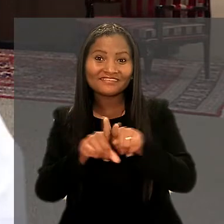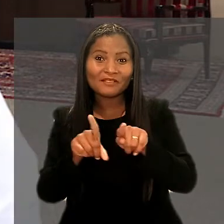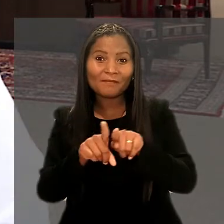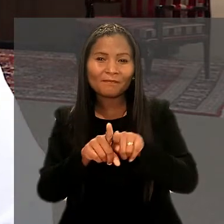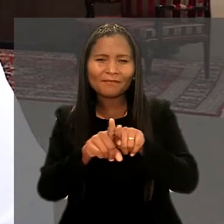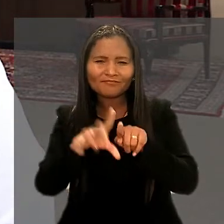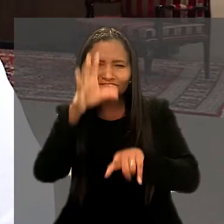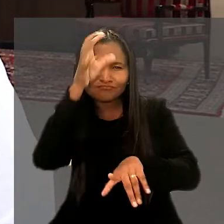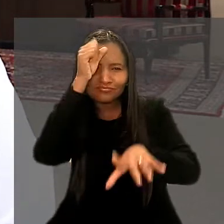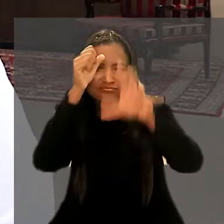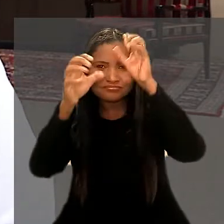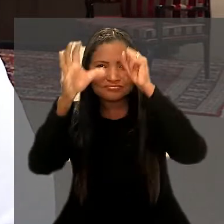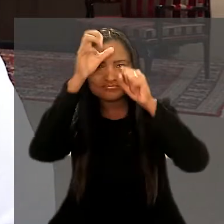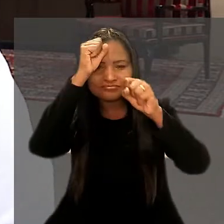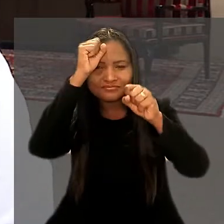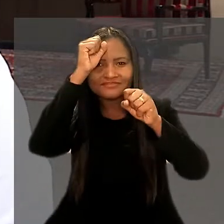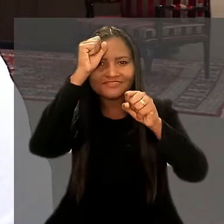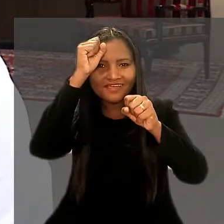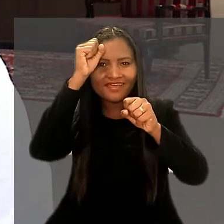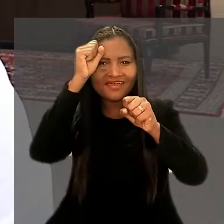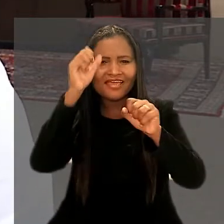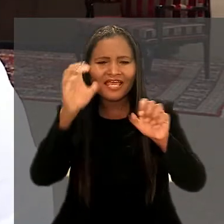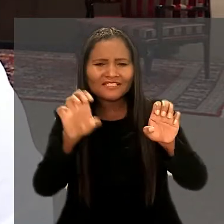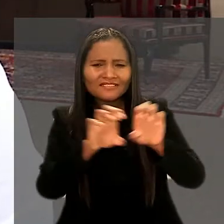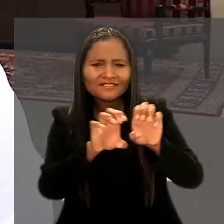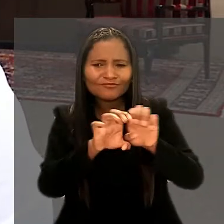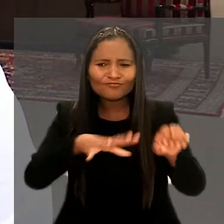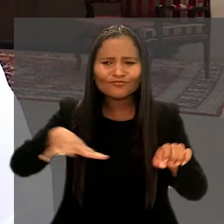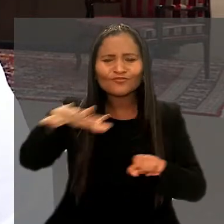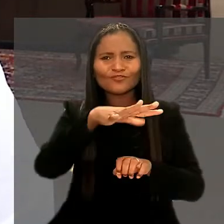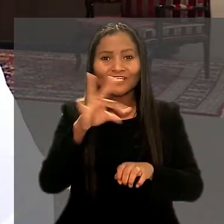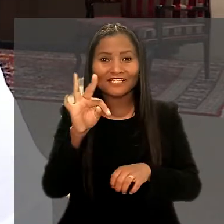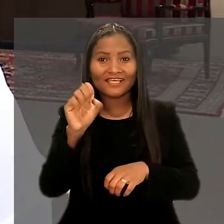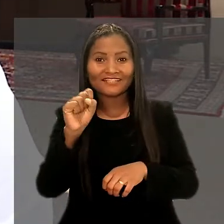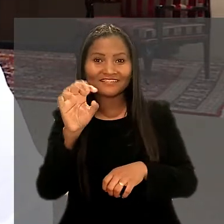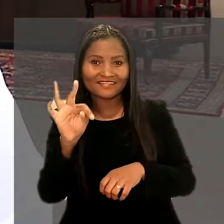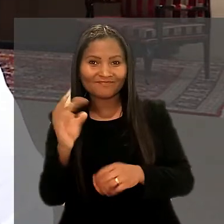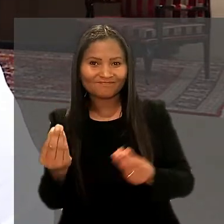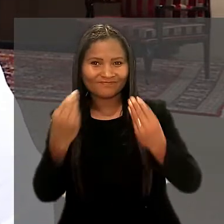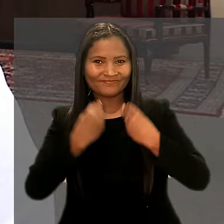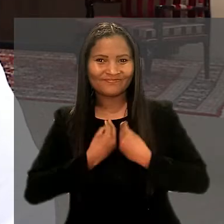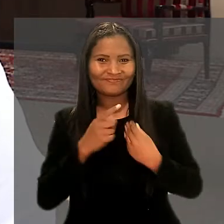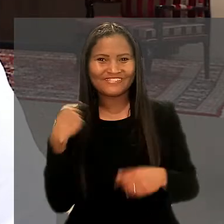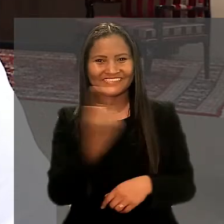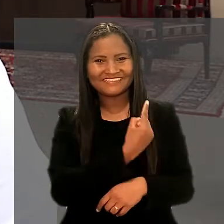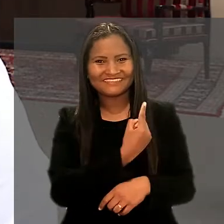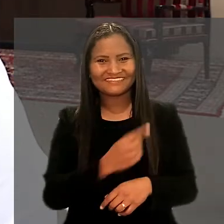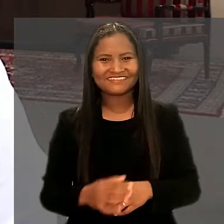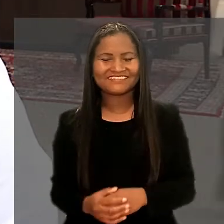e, na contramão, absorver toda essa estrutura que o TST tem a proporcionar para a gente".